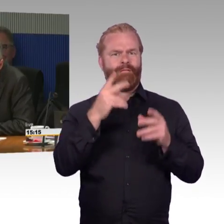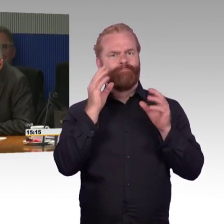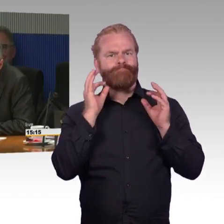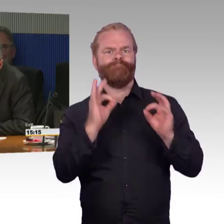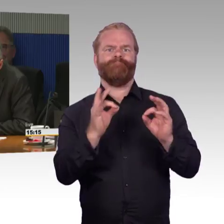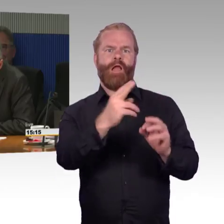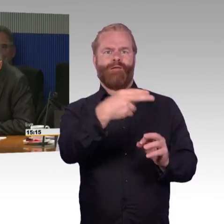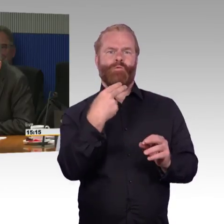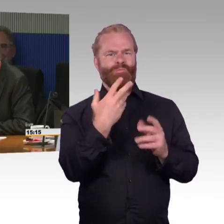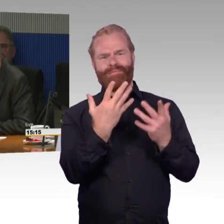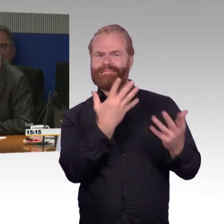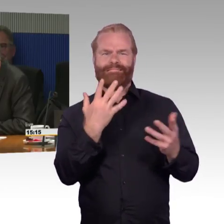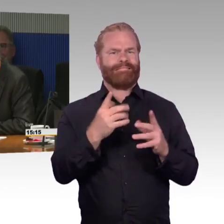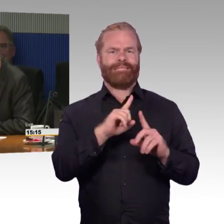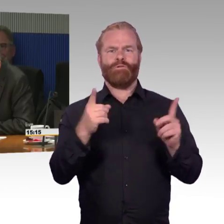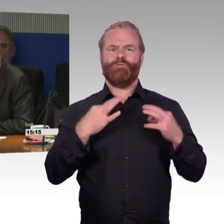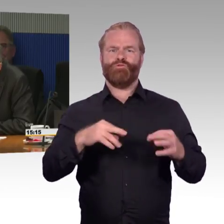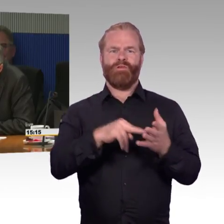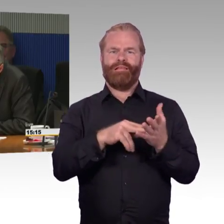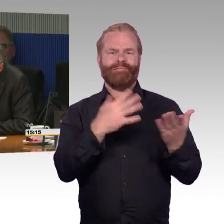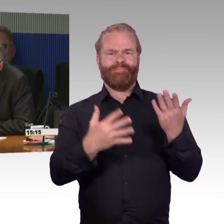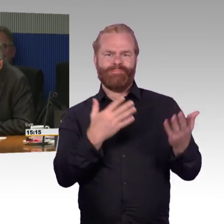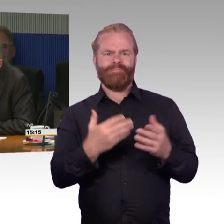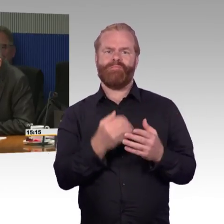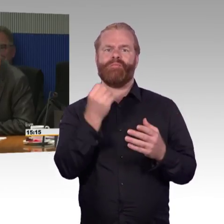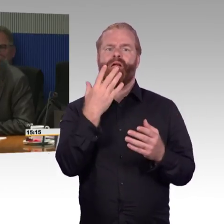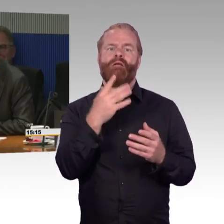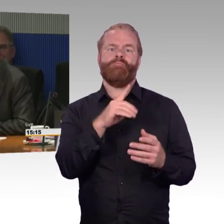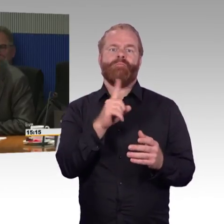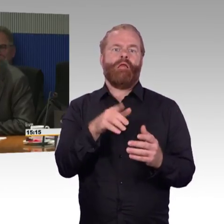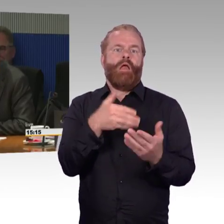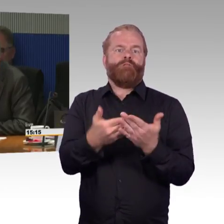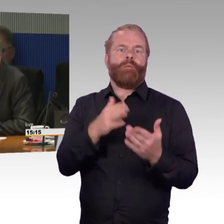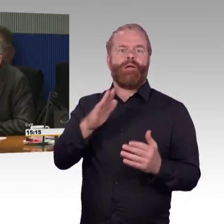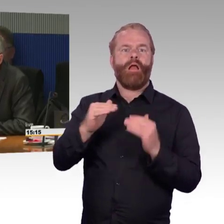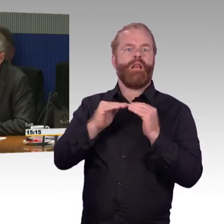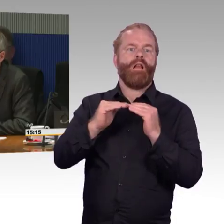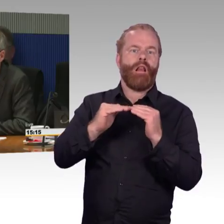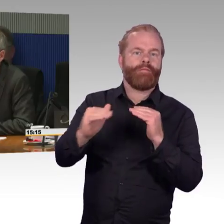in dieser Runde noch stellen möchte, ist die Frage, die überwiegend im Bereich Regionalverkehr auftritt,